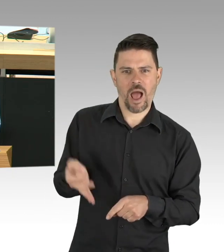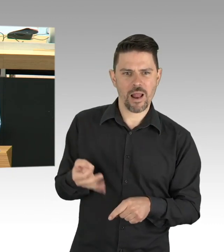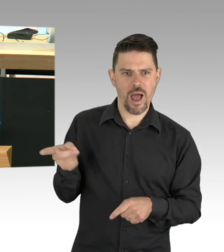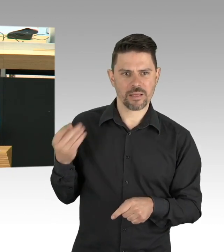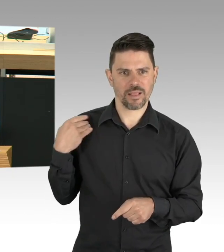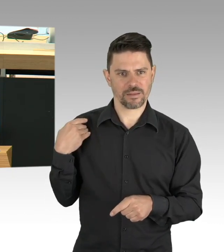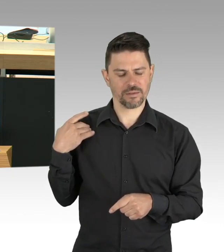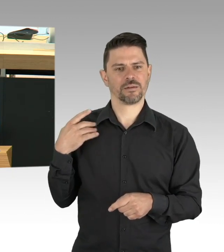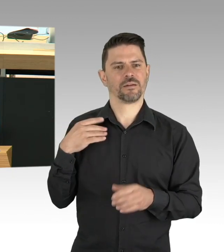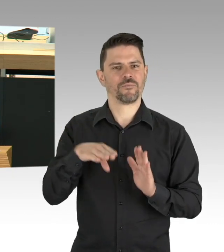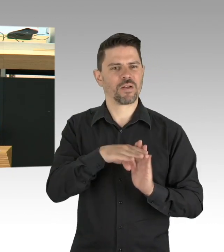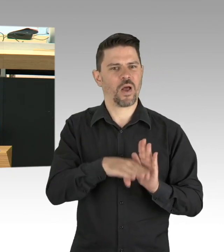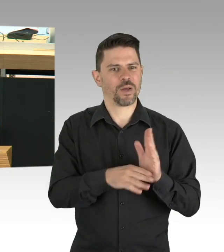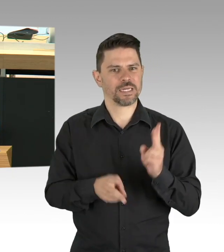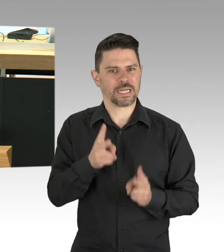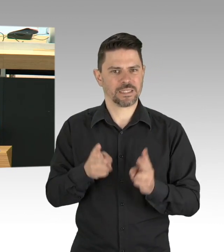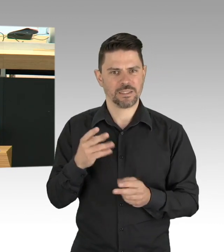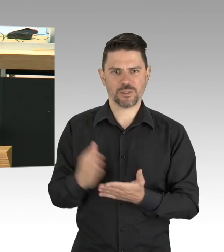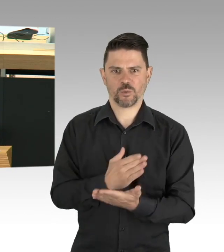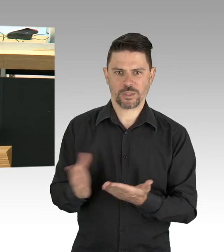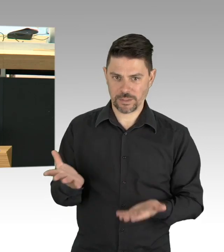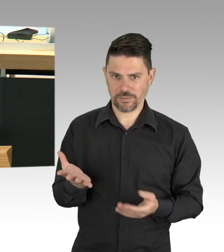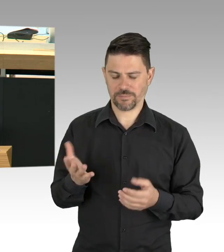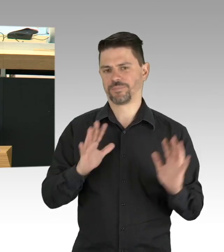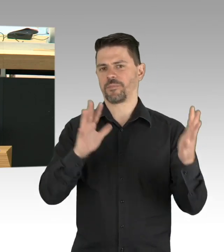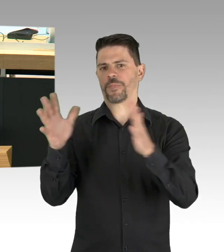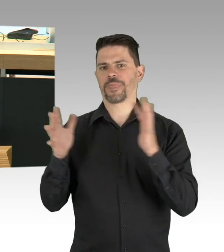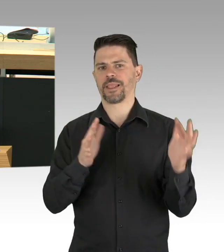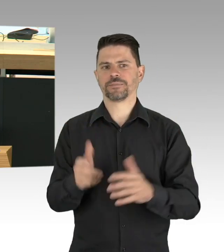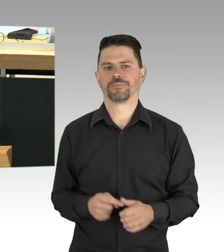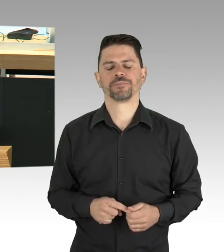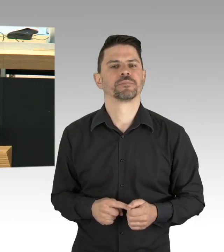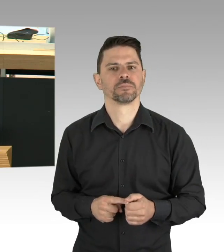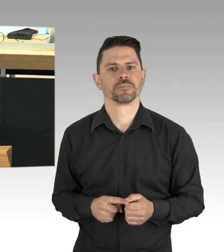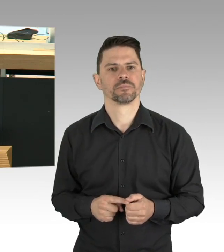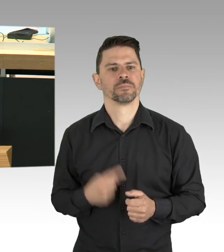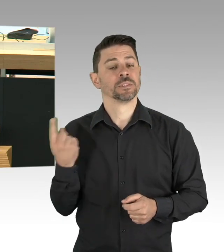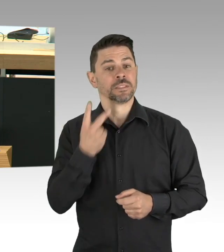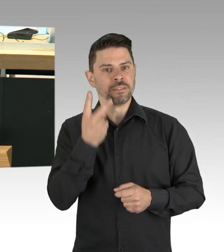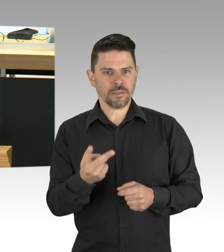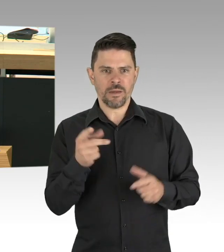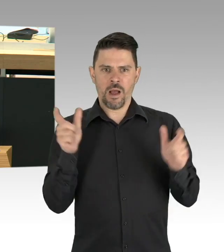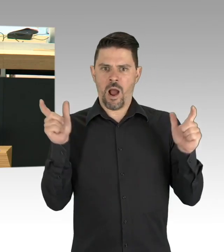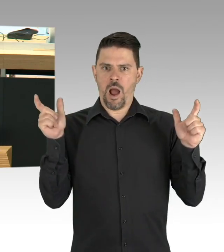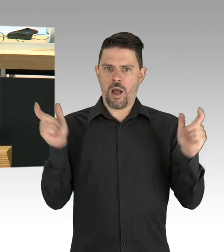als zur Flasche zu greifen und wo oft ein beruhigendes Wort fehlt, weil die Menschen jetzt allein konsumieren.